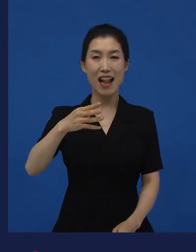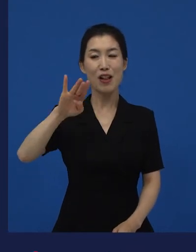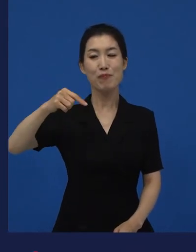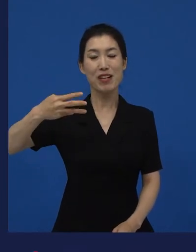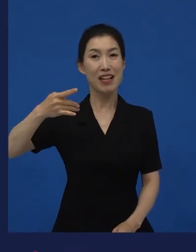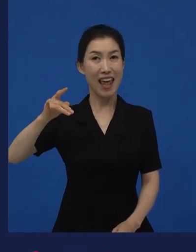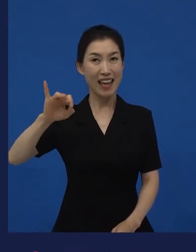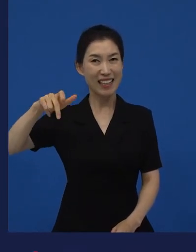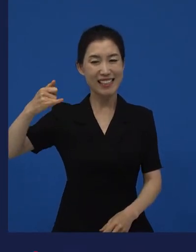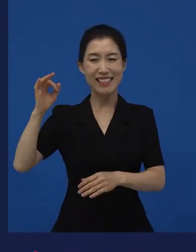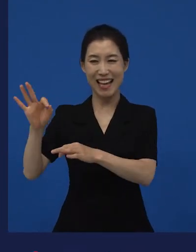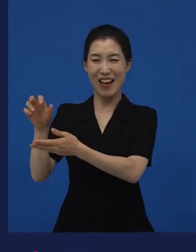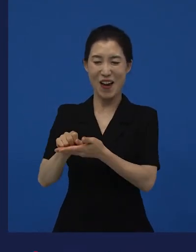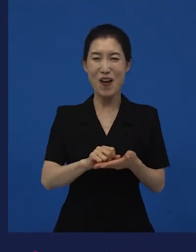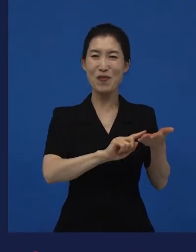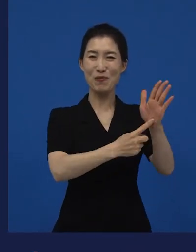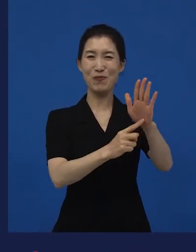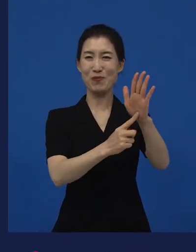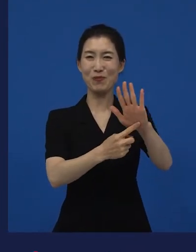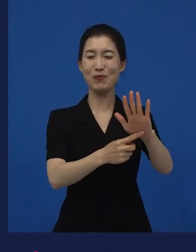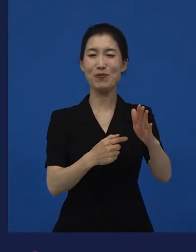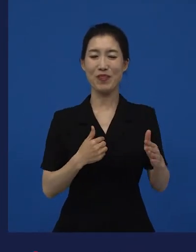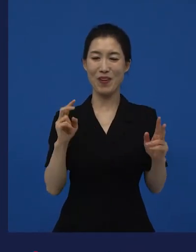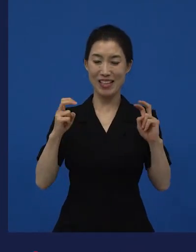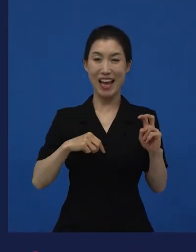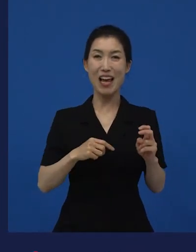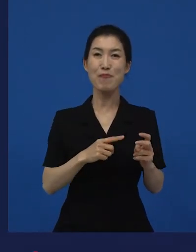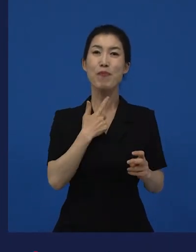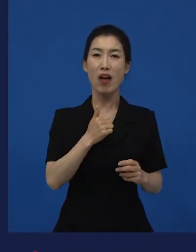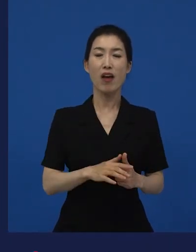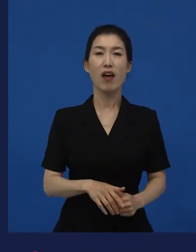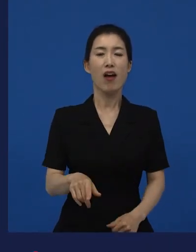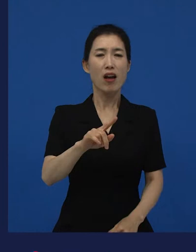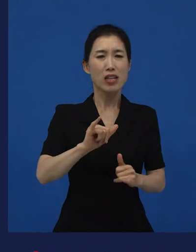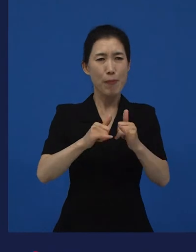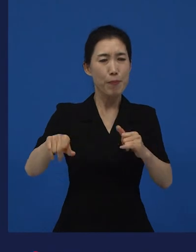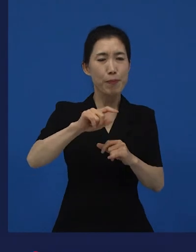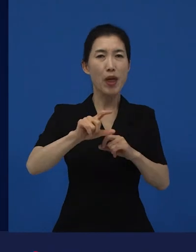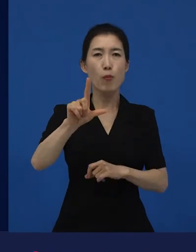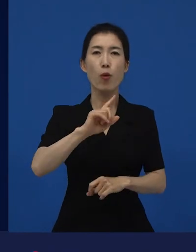그때 많은 분들이 "나도 다니엘 블레이크다." 라고